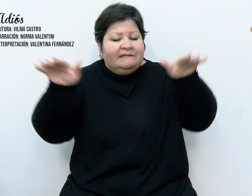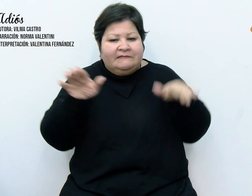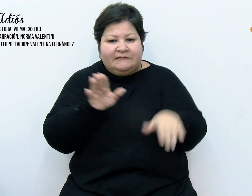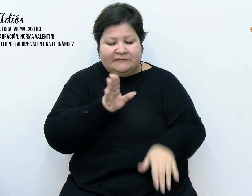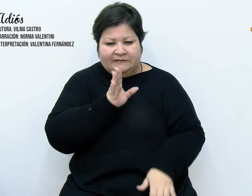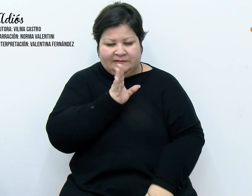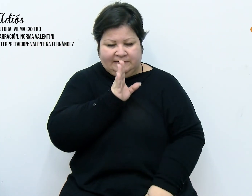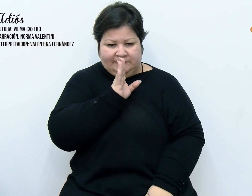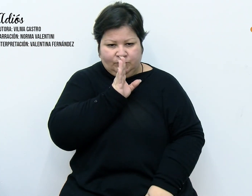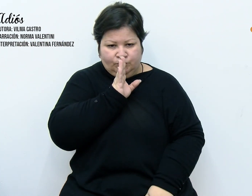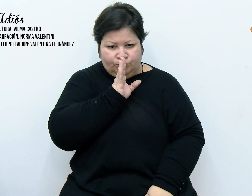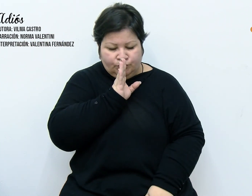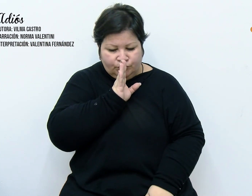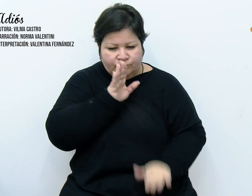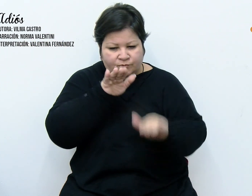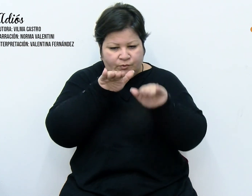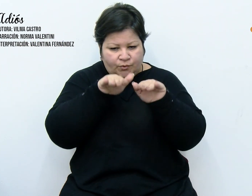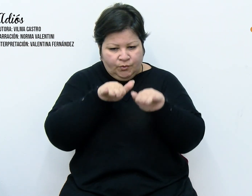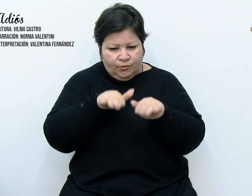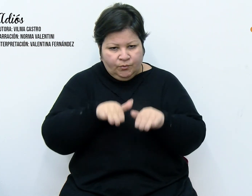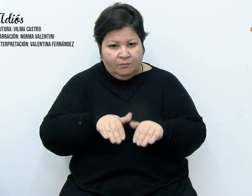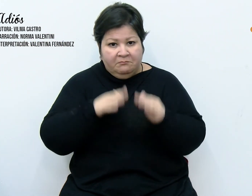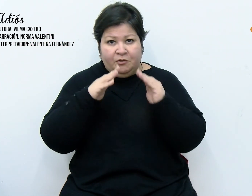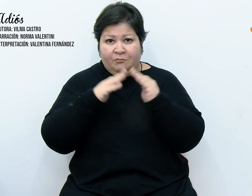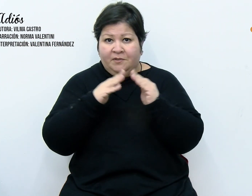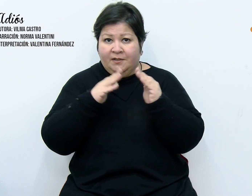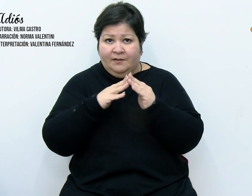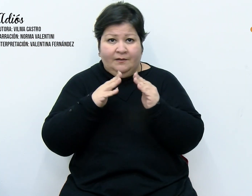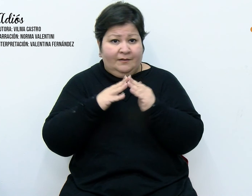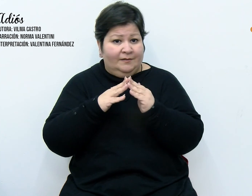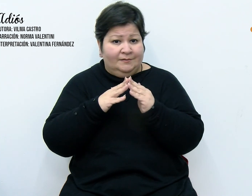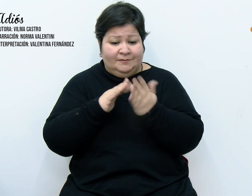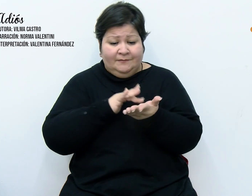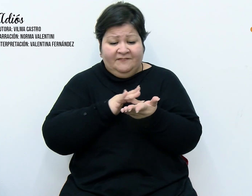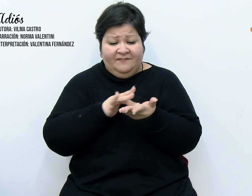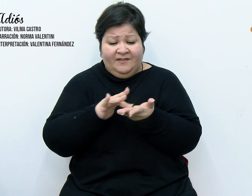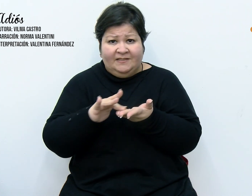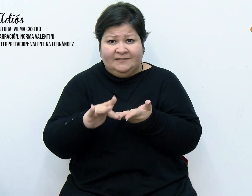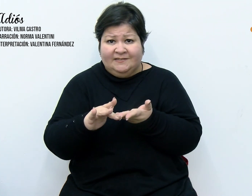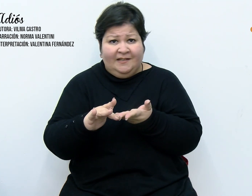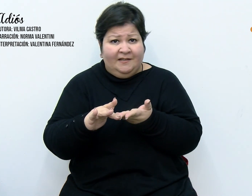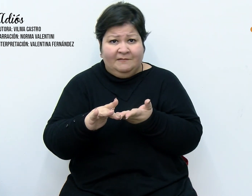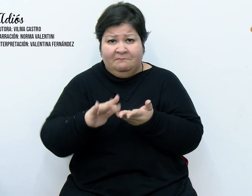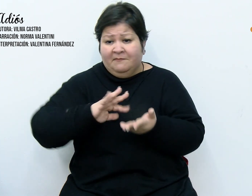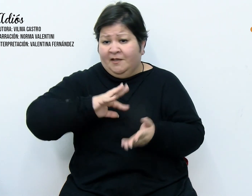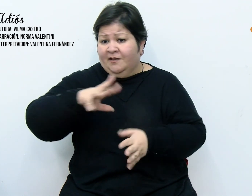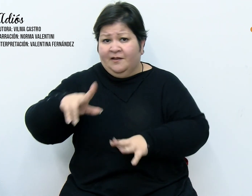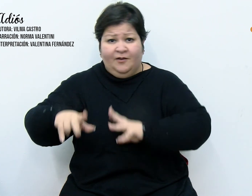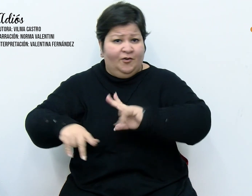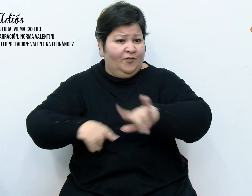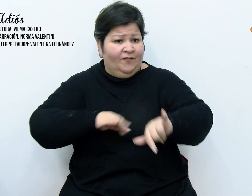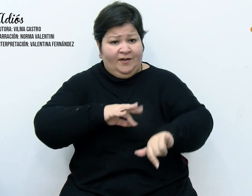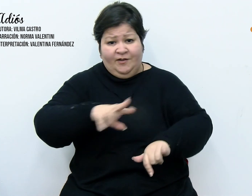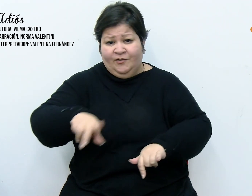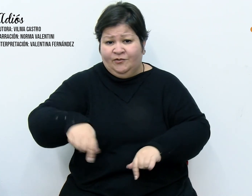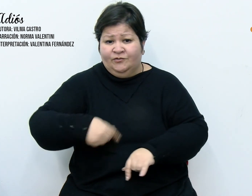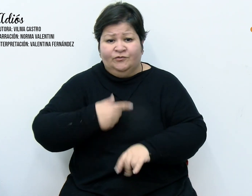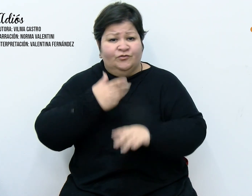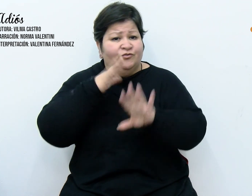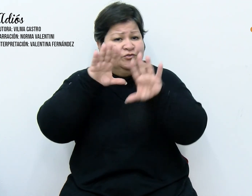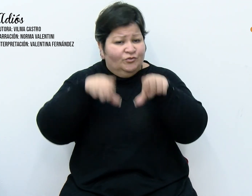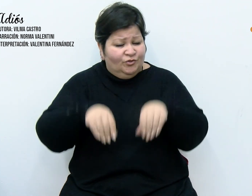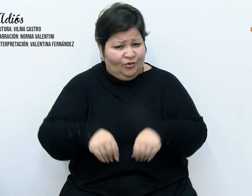y mi casa estaba vacía, se lo habían llevado todo. Basado en un hecho real de Vilma Castro.